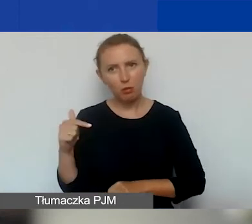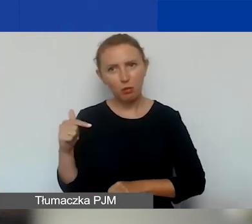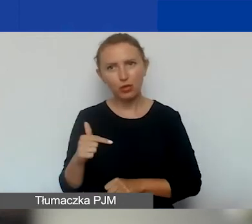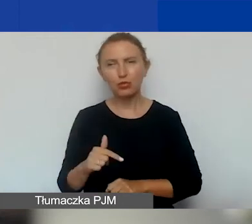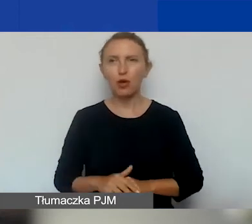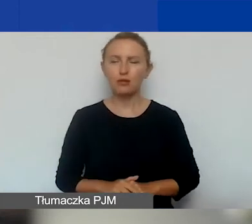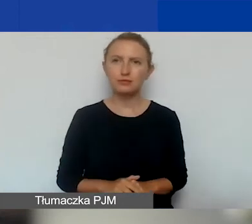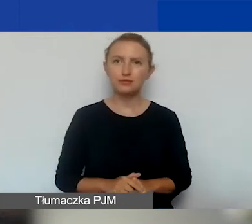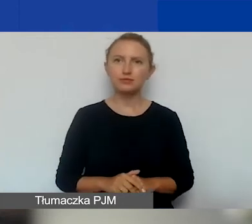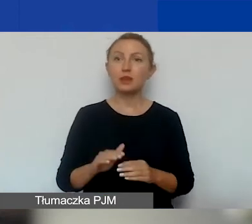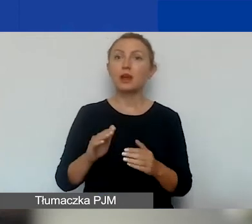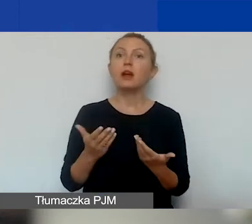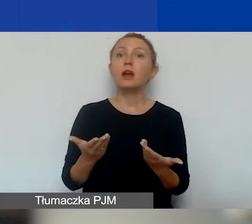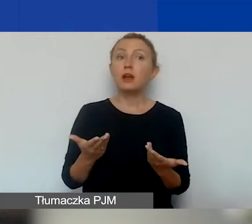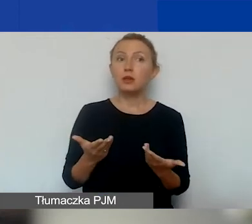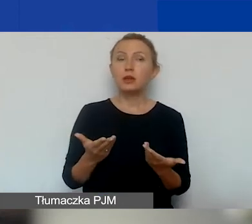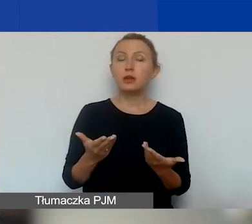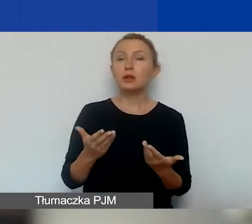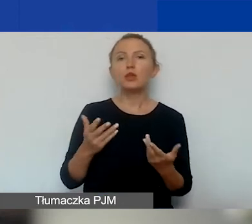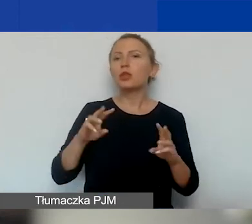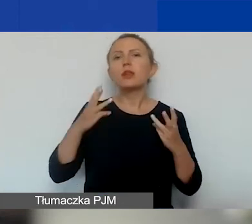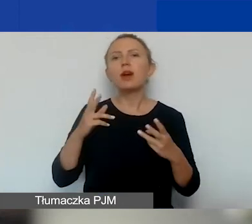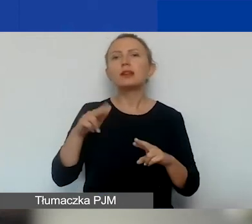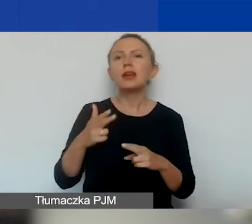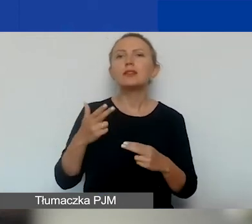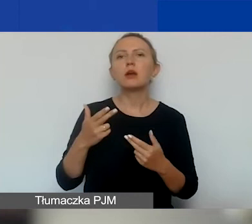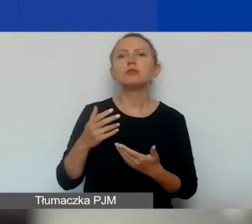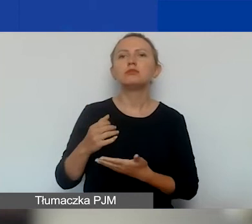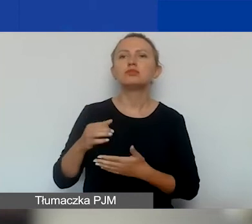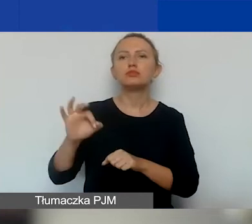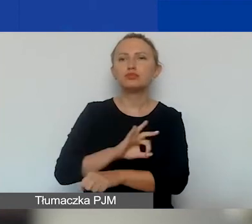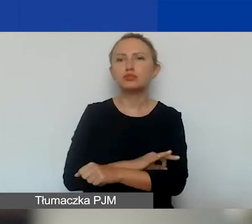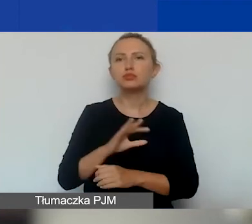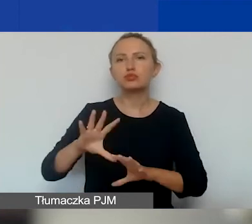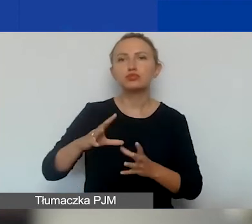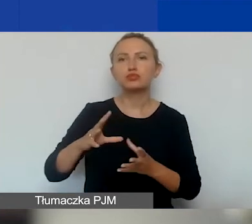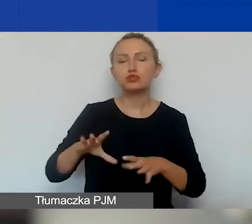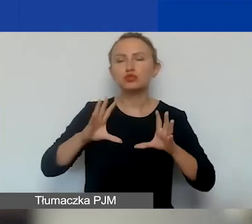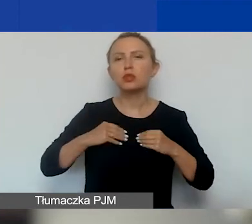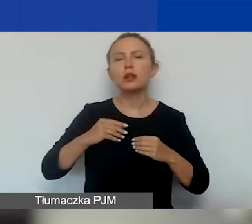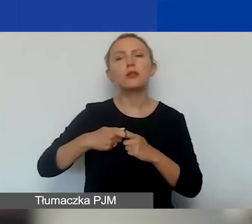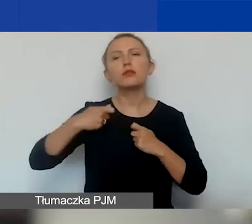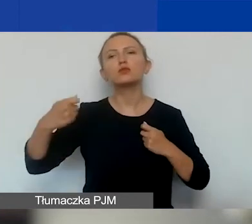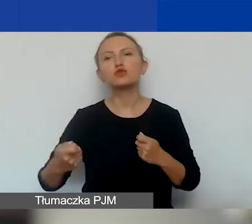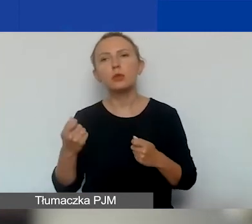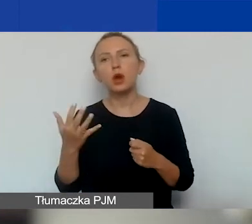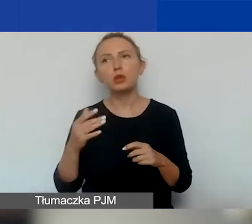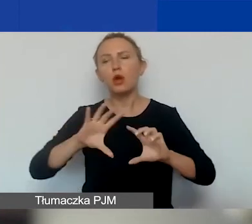Bez względu na to, kiedy projekt zostanie przyznany i o ile go przedłużymy, wszystkie projekty w ramach całego programu,